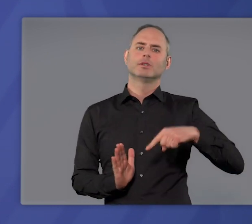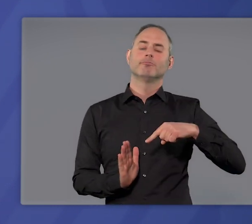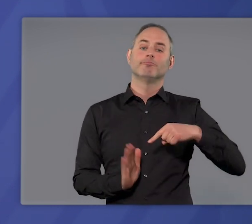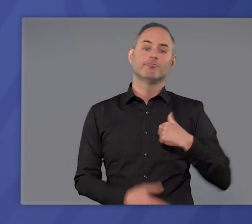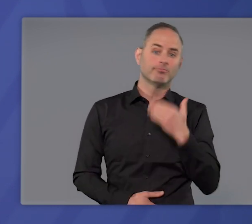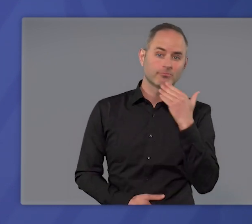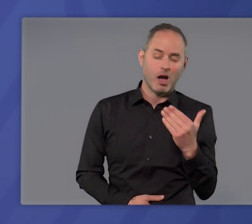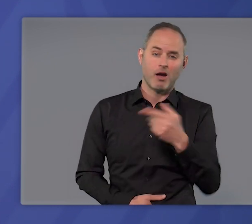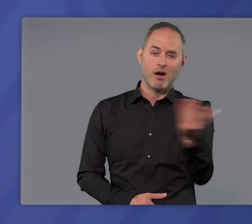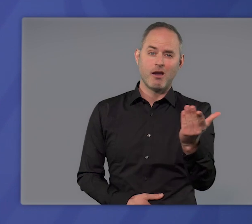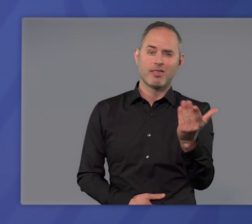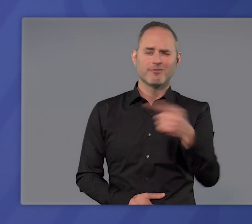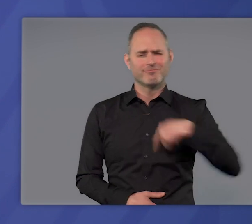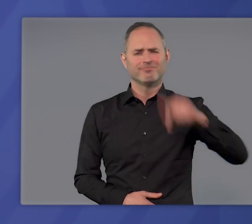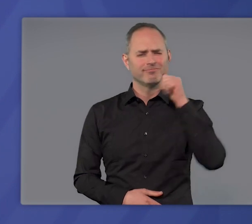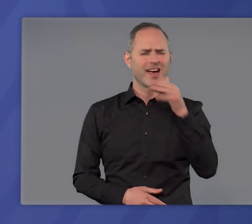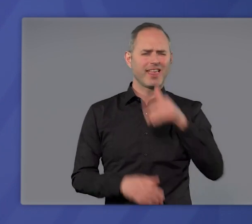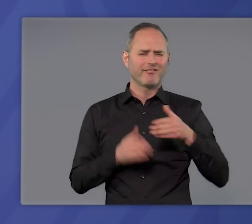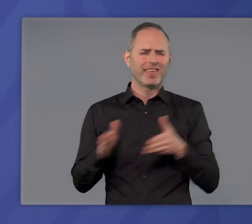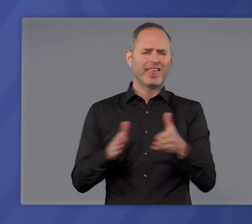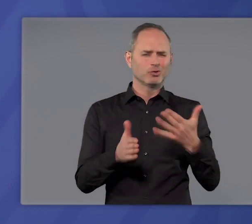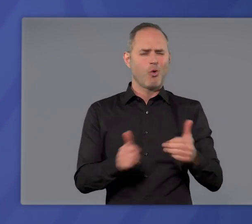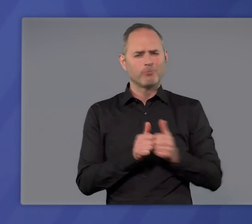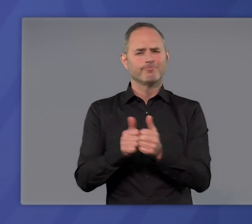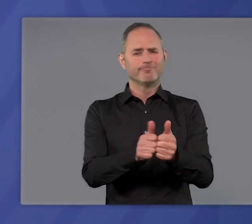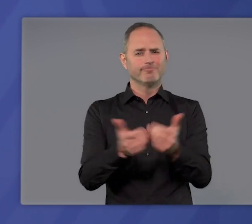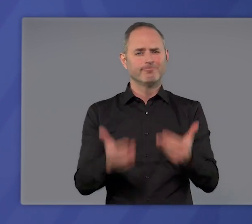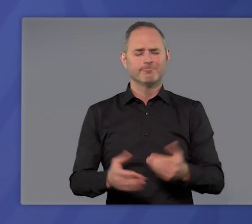Ich danke Ihnen allen, die Sie diesen Weg jeden Tag mitgehen.